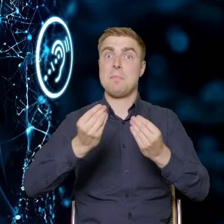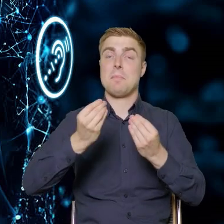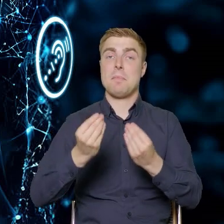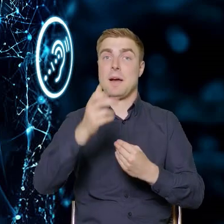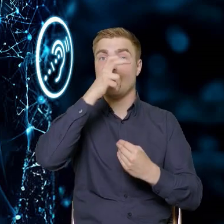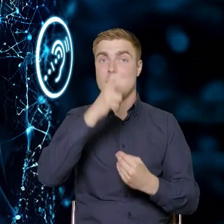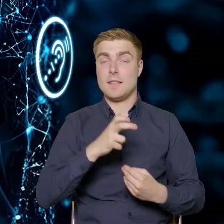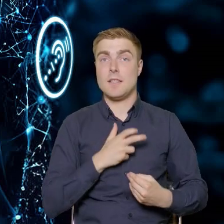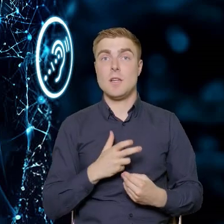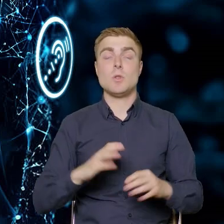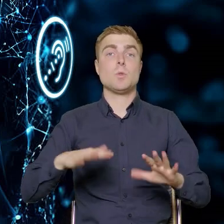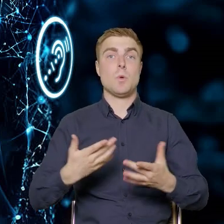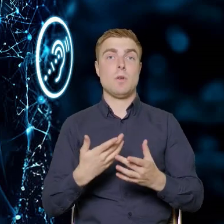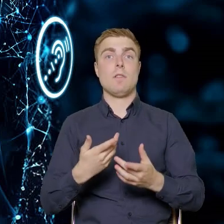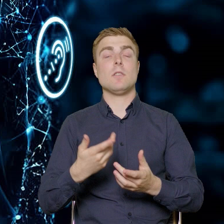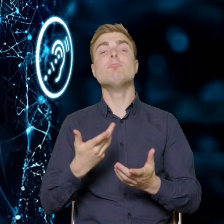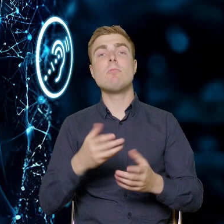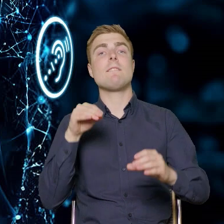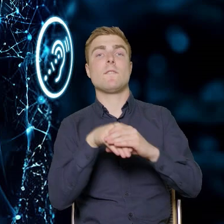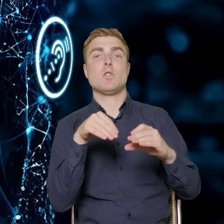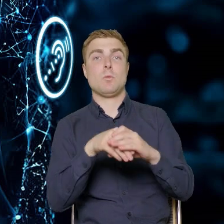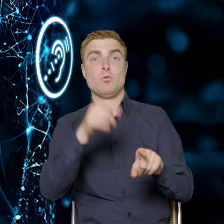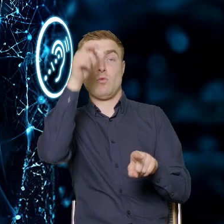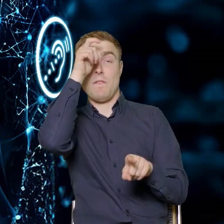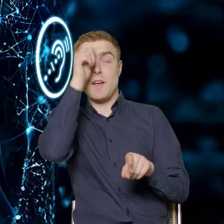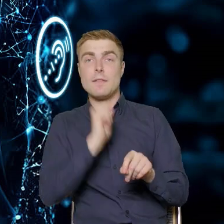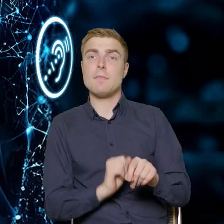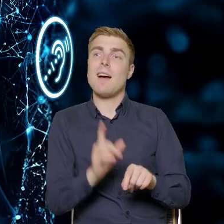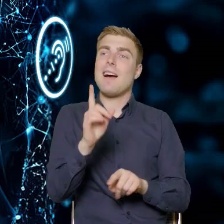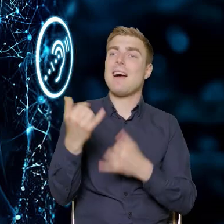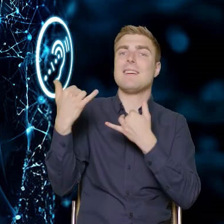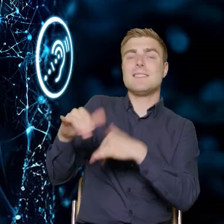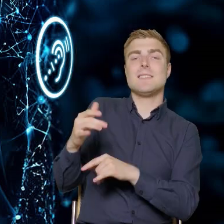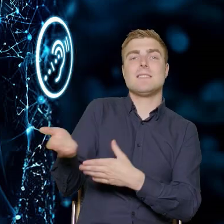czyli inwestujemy w człowieka, ale sąsiednie departamenty też instytucji,